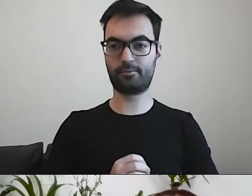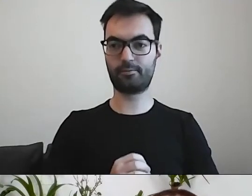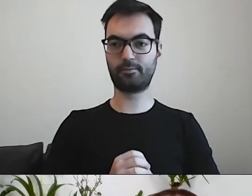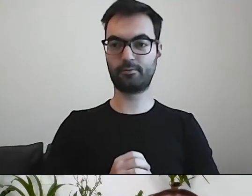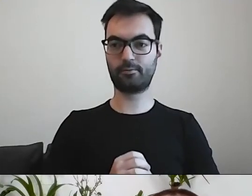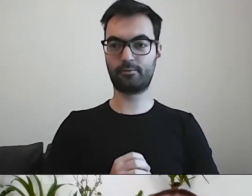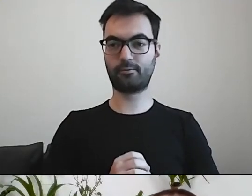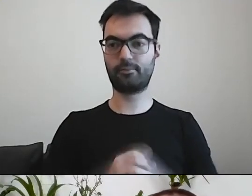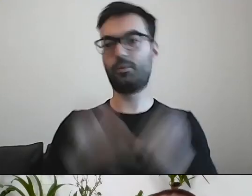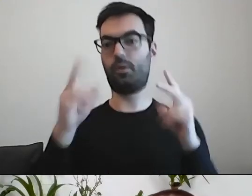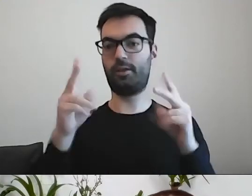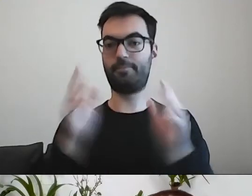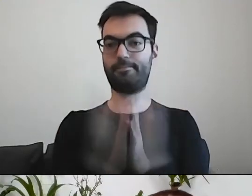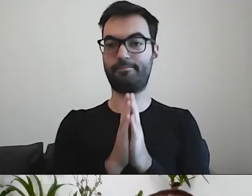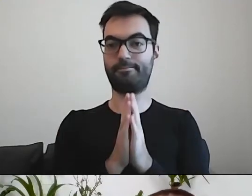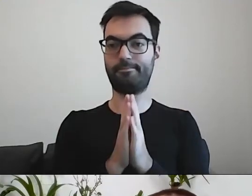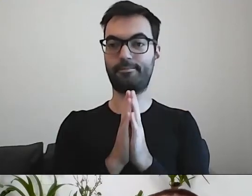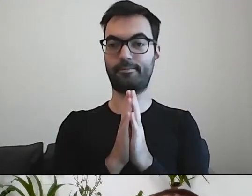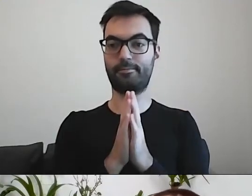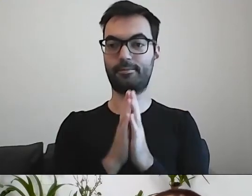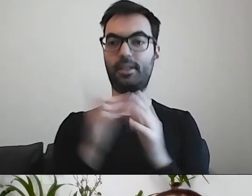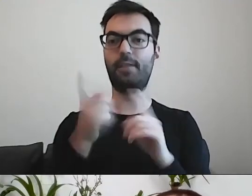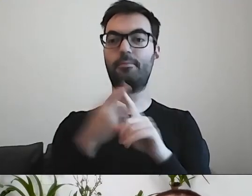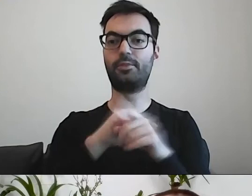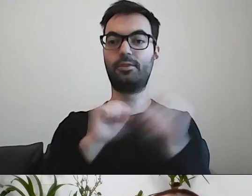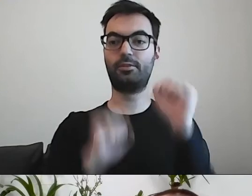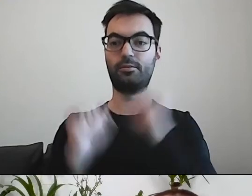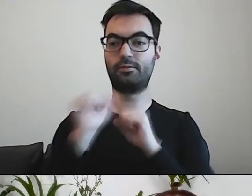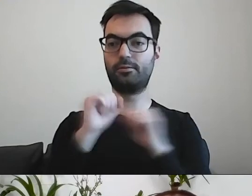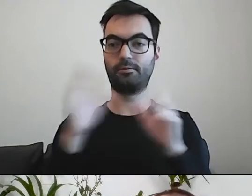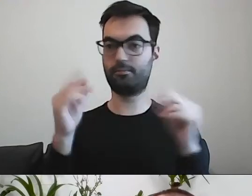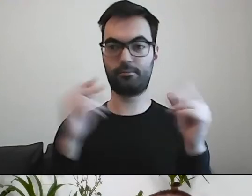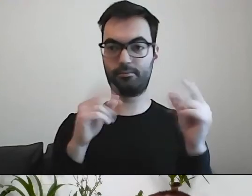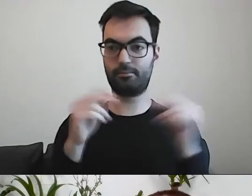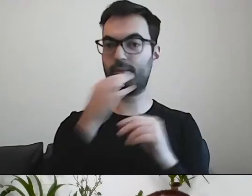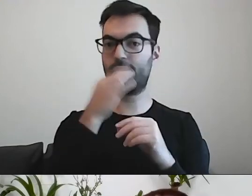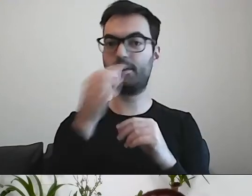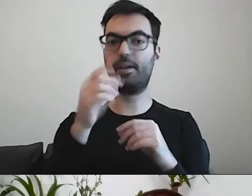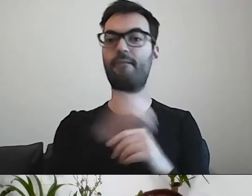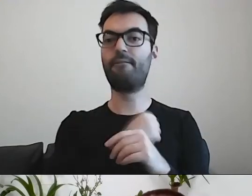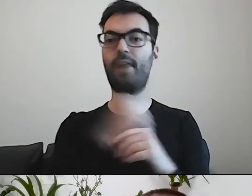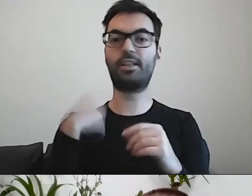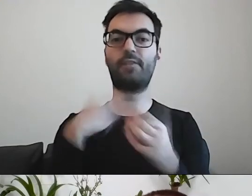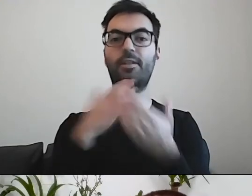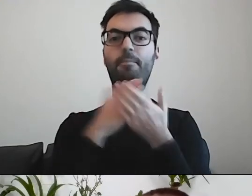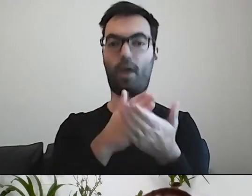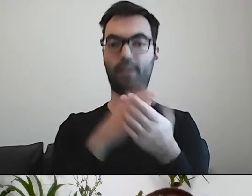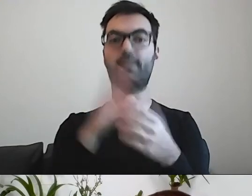MAŁGORZATA: Zanim przejdziemy do ćwiczenia... Paweł pyta, czy warszawski poradnik jest dostępny w sieci.